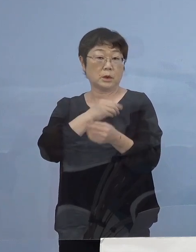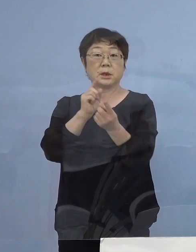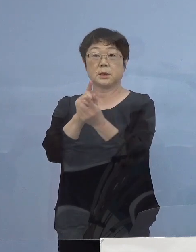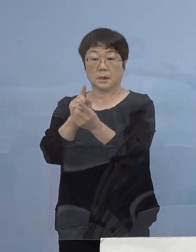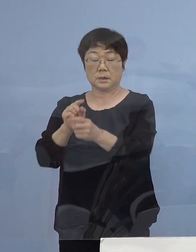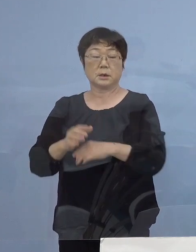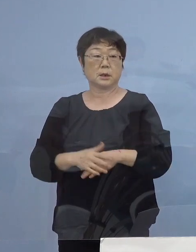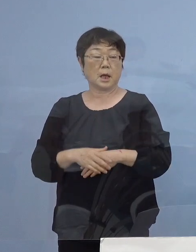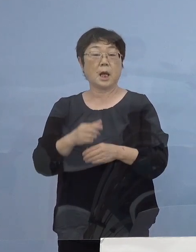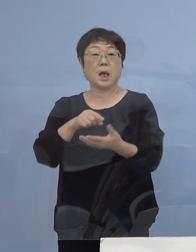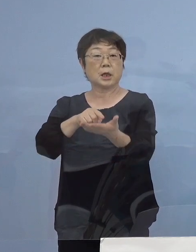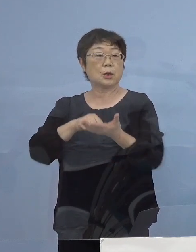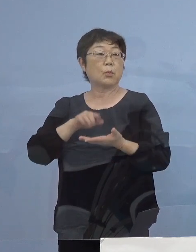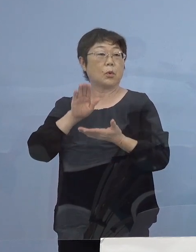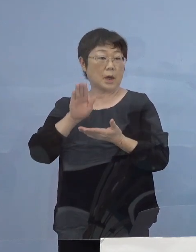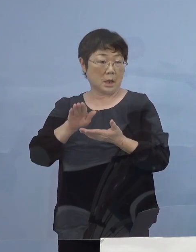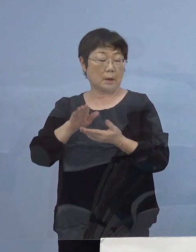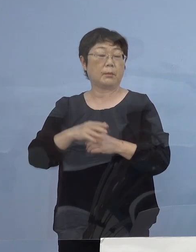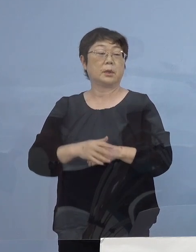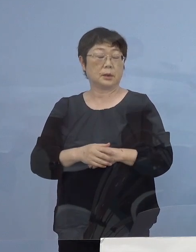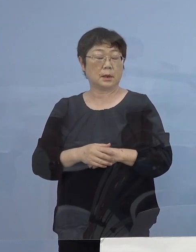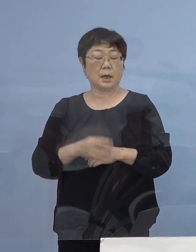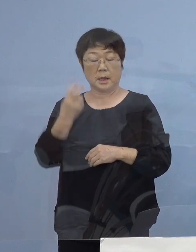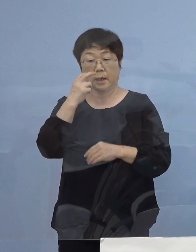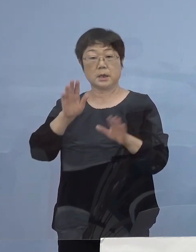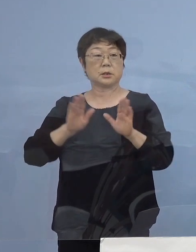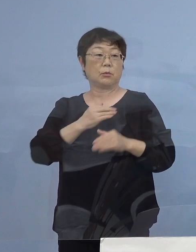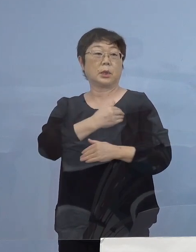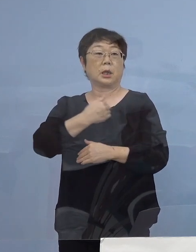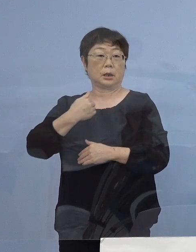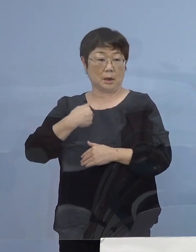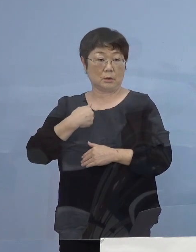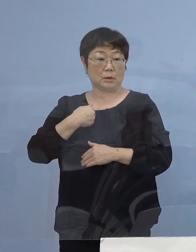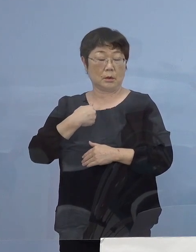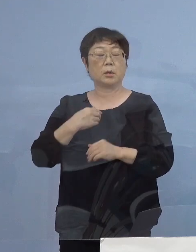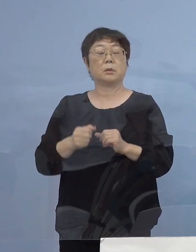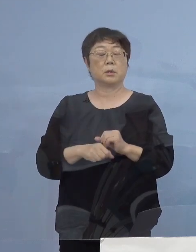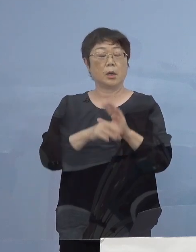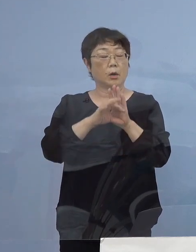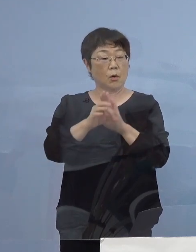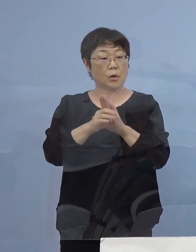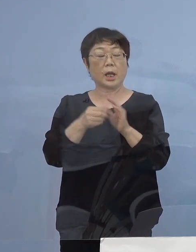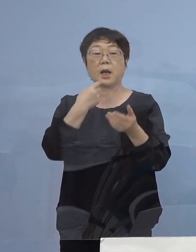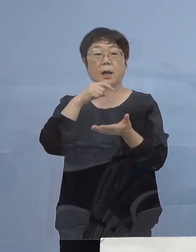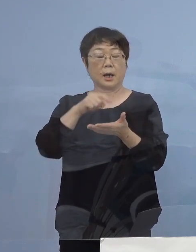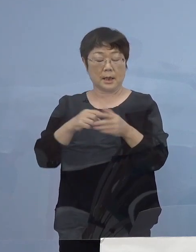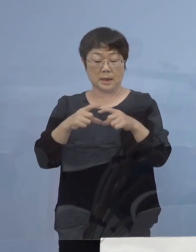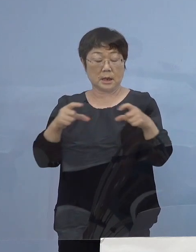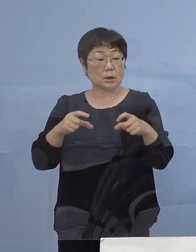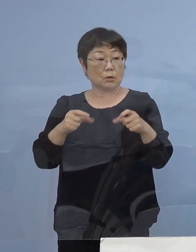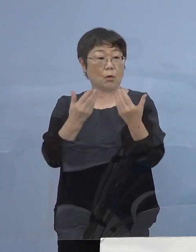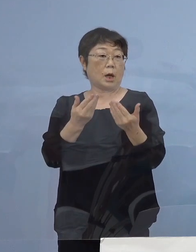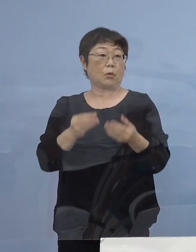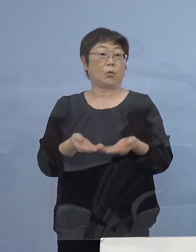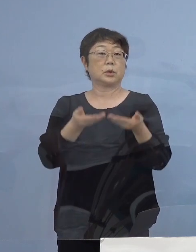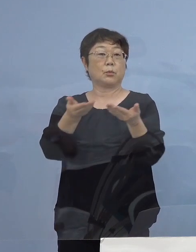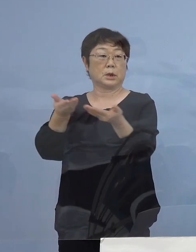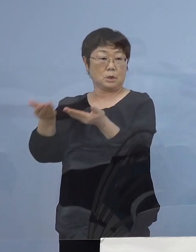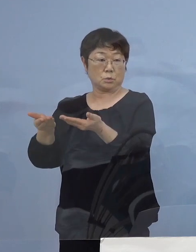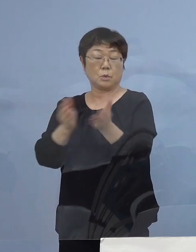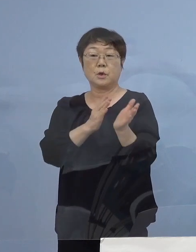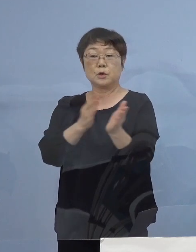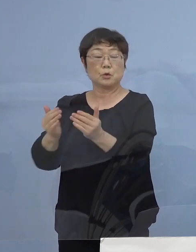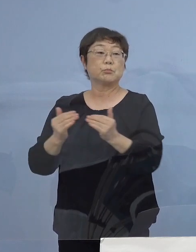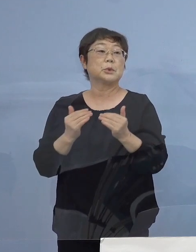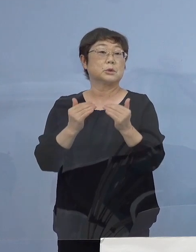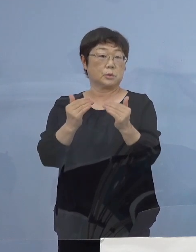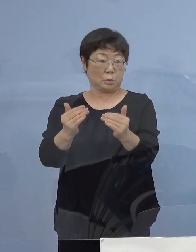希望すれば速やかに検査ができるように 抗原簡易キットを各校へ備える準備も進めて参ります